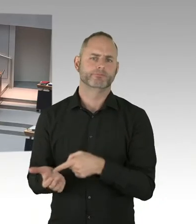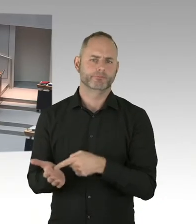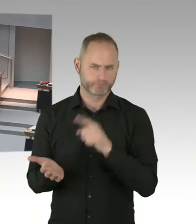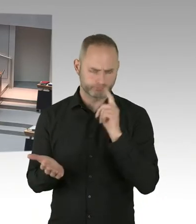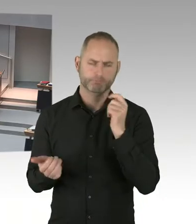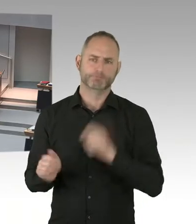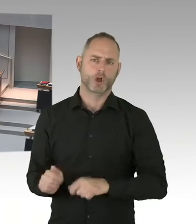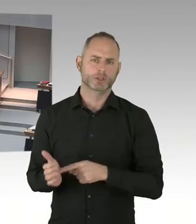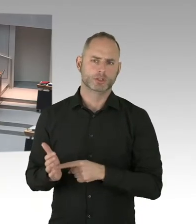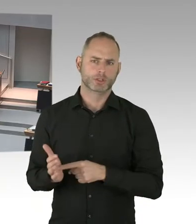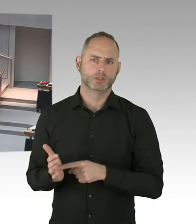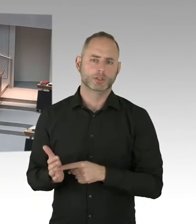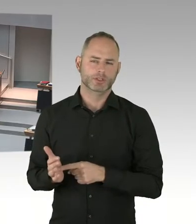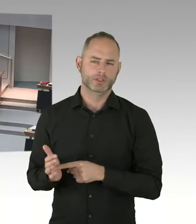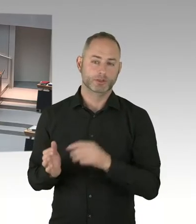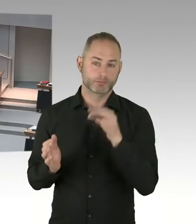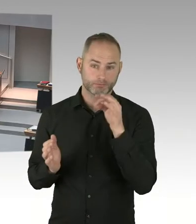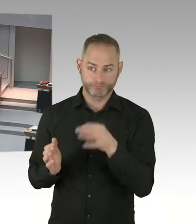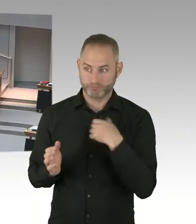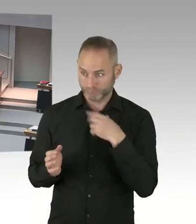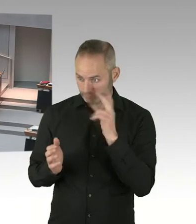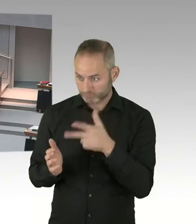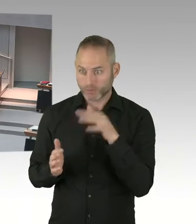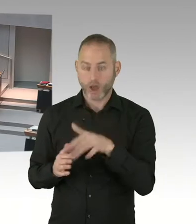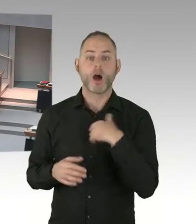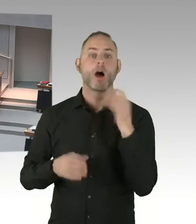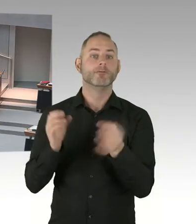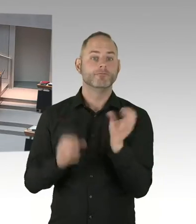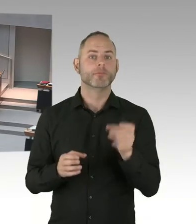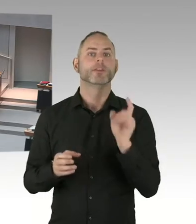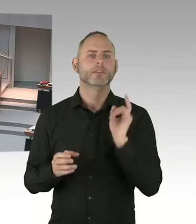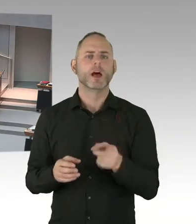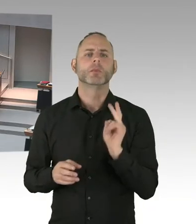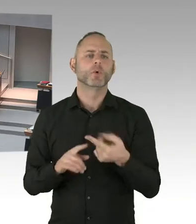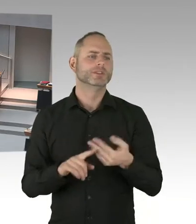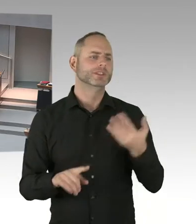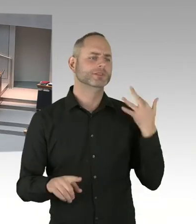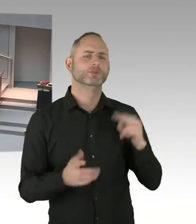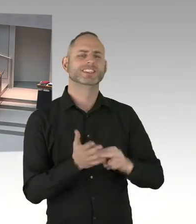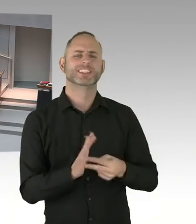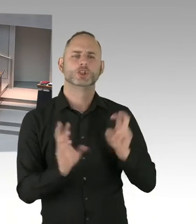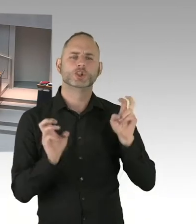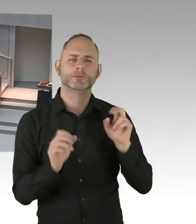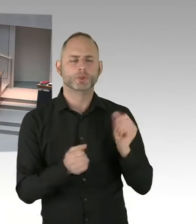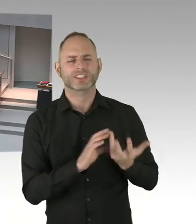Weil der Betreiber nicht in Frage kommt. Gibt es hier einen neuen Sachstand hinsichtlich dieses Objektes?